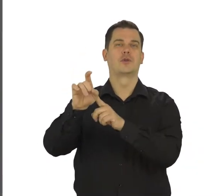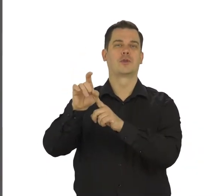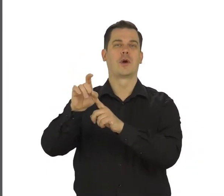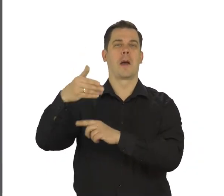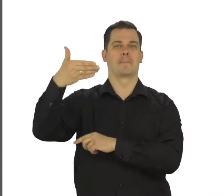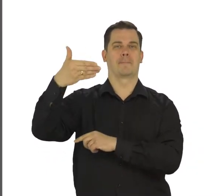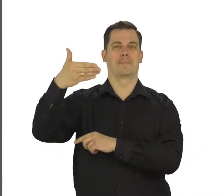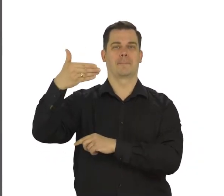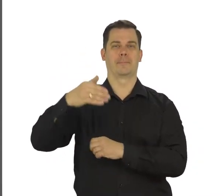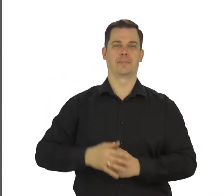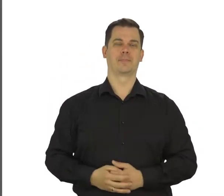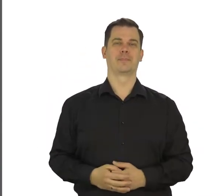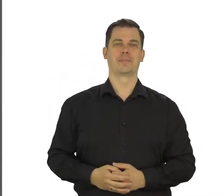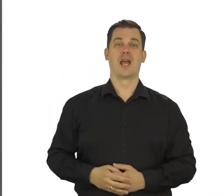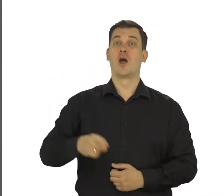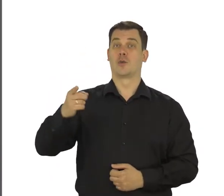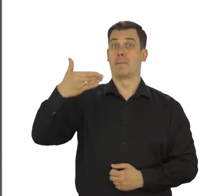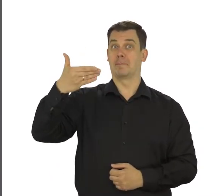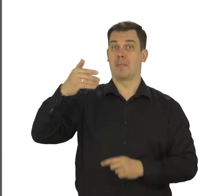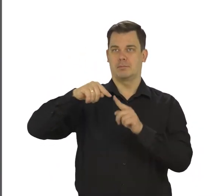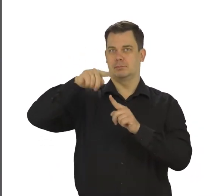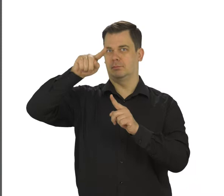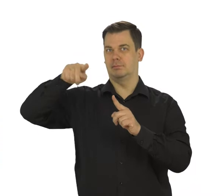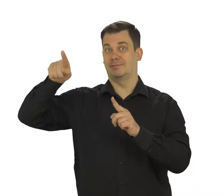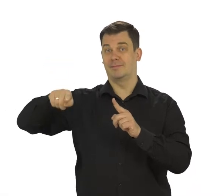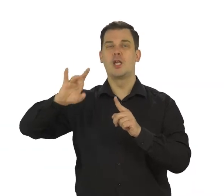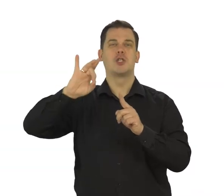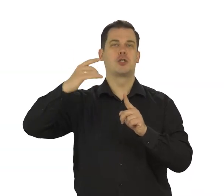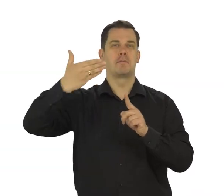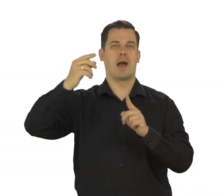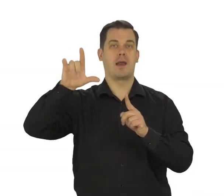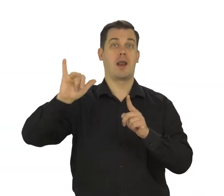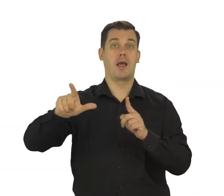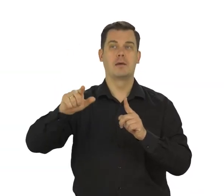Jest ona podpisana Gmail. To właśnie poczta e-mail.